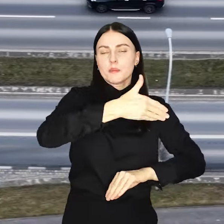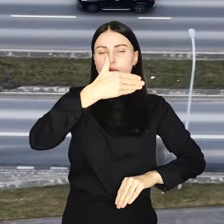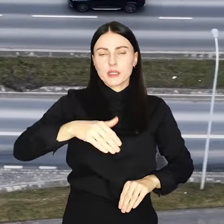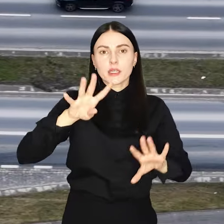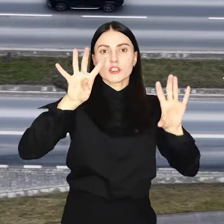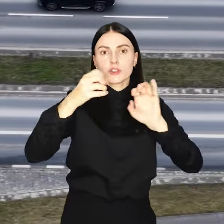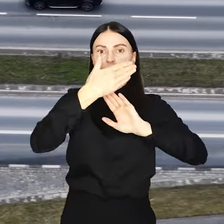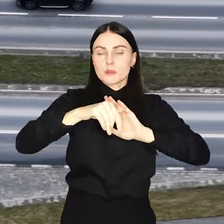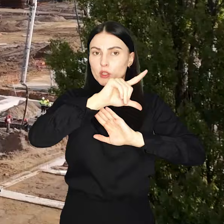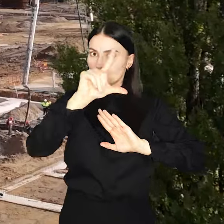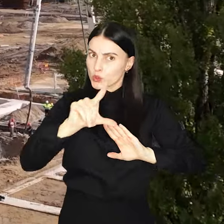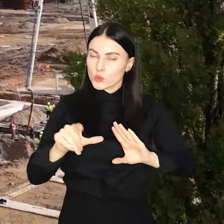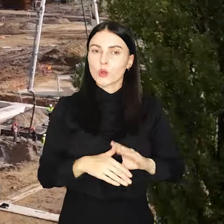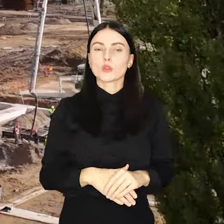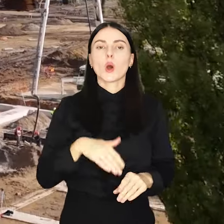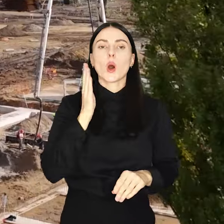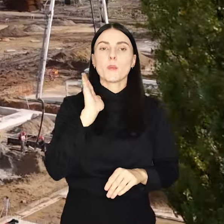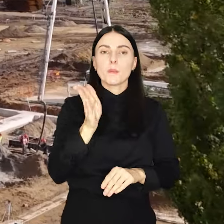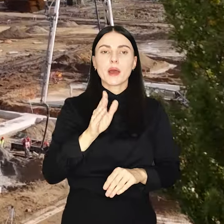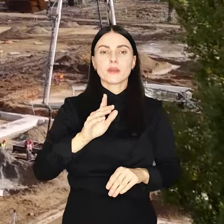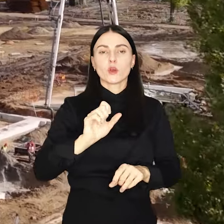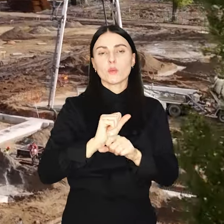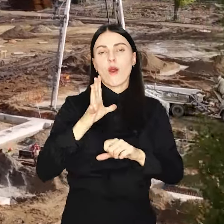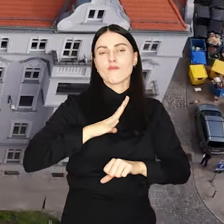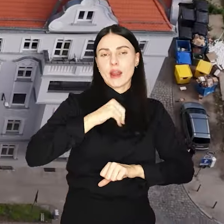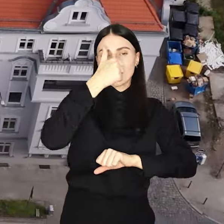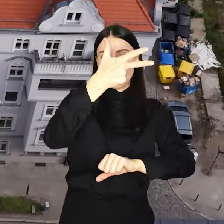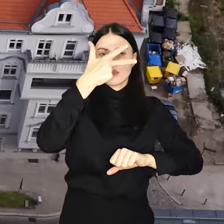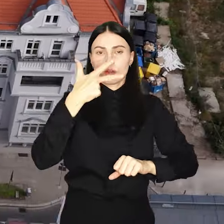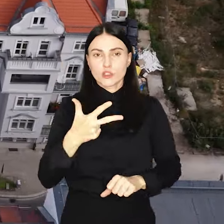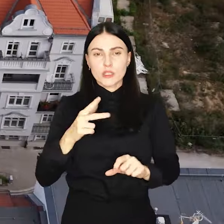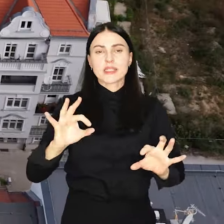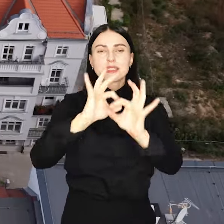milionów złotych i będą stanowić ponad 1/3 całego budżetu.